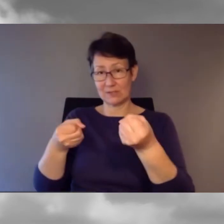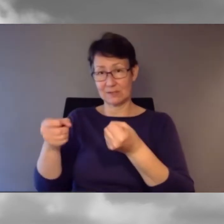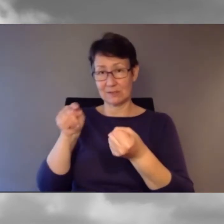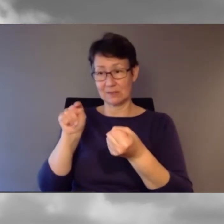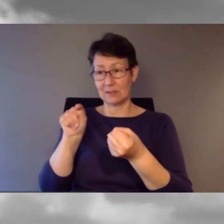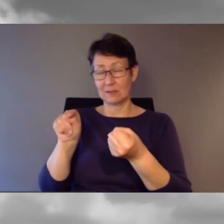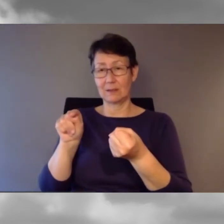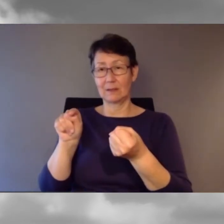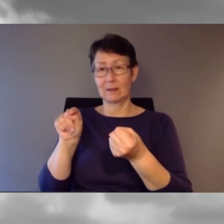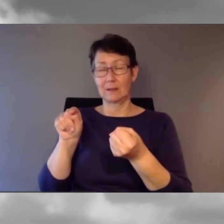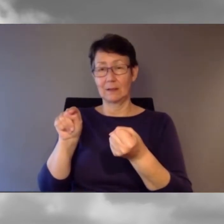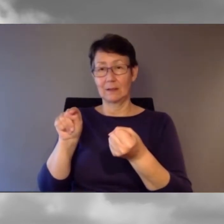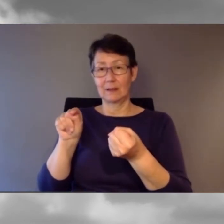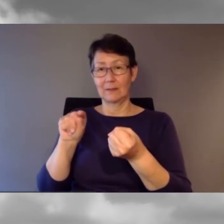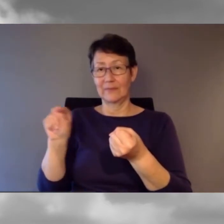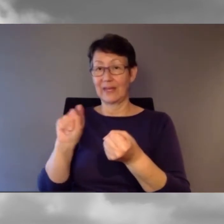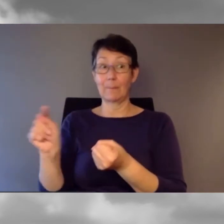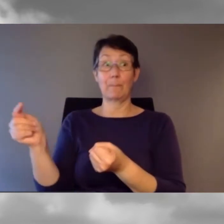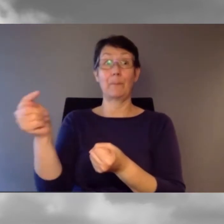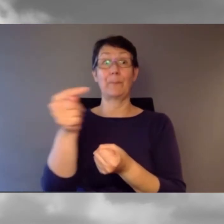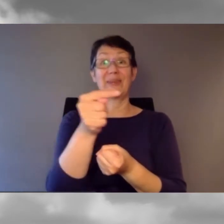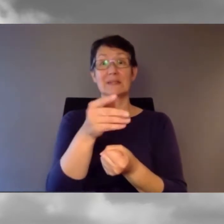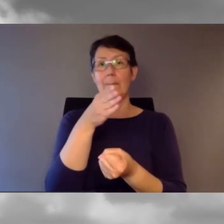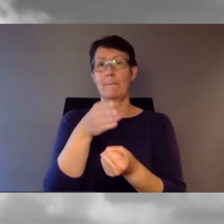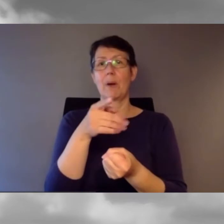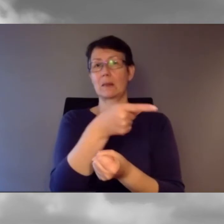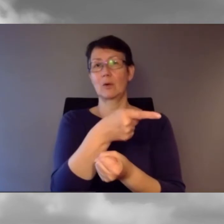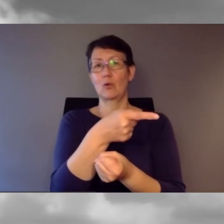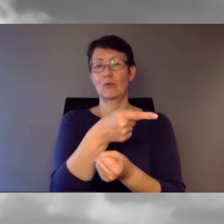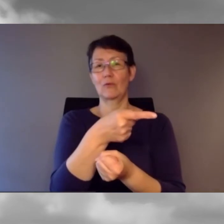Er hat uns kurzerhand eine Station früher aussteigen lassen.